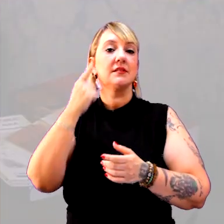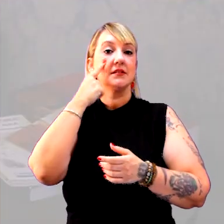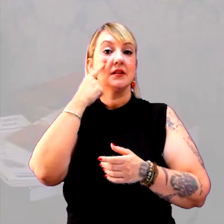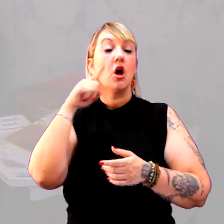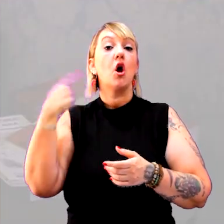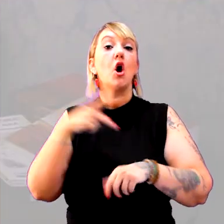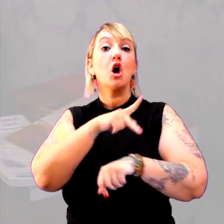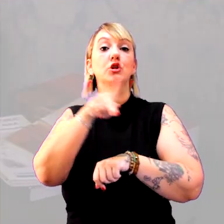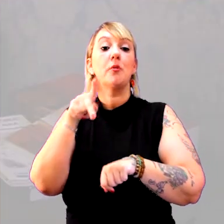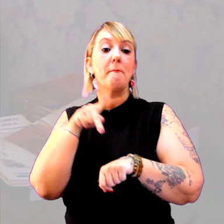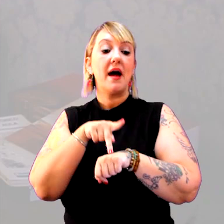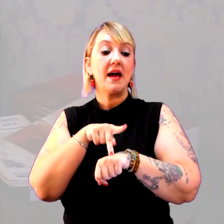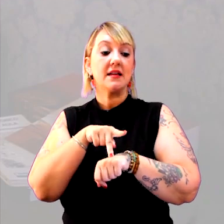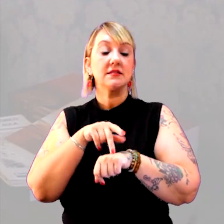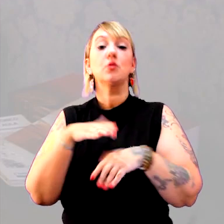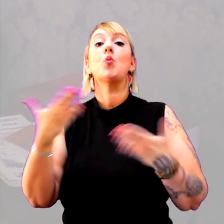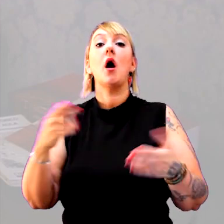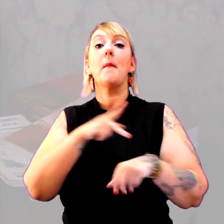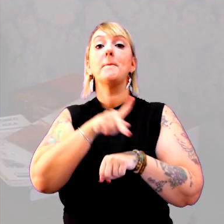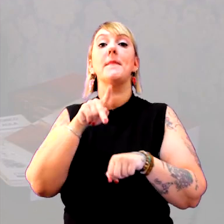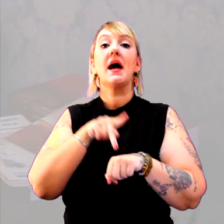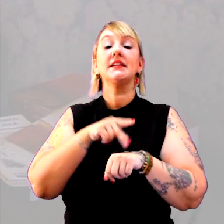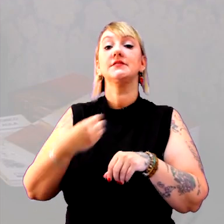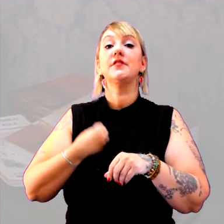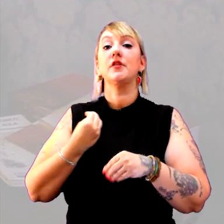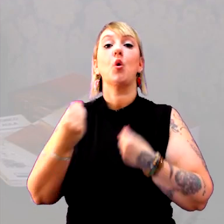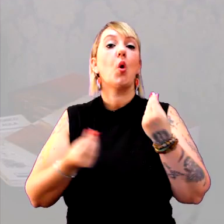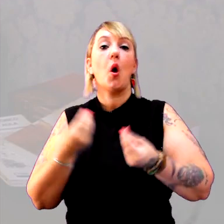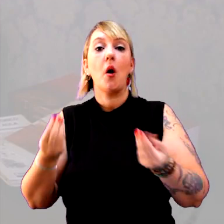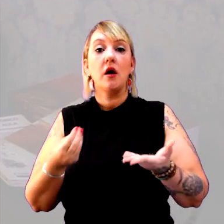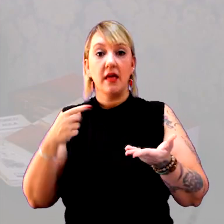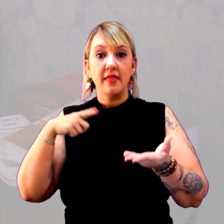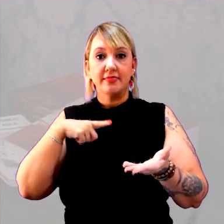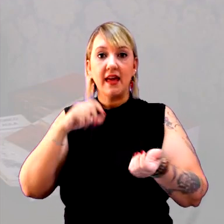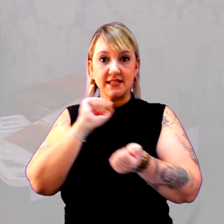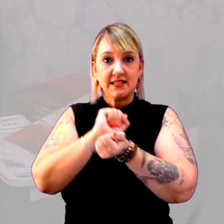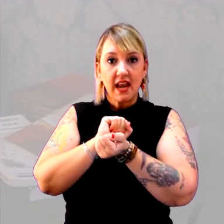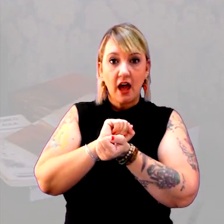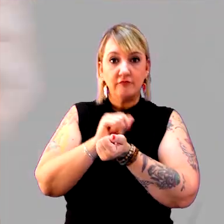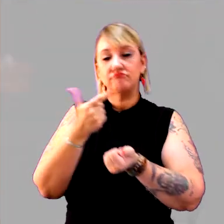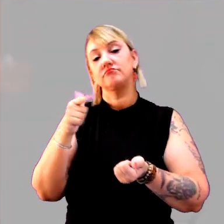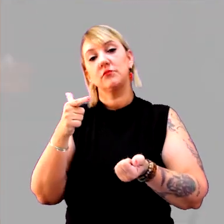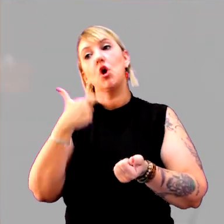Outro país está vivendo como? Ele tem escravos? Não. Outros têm.